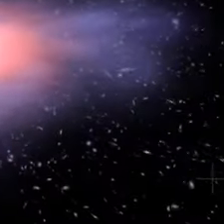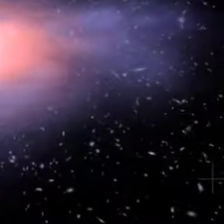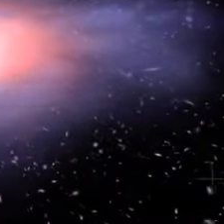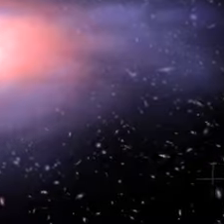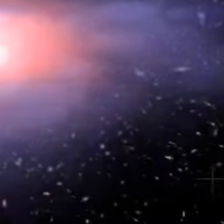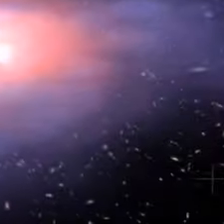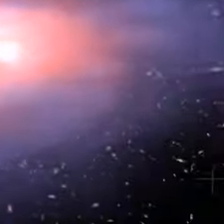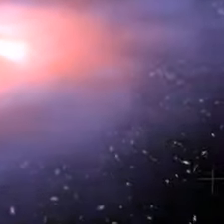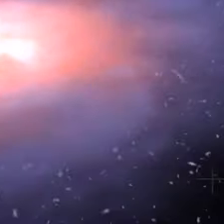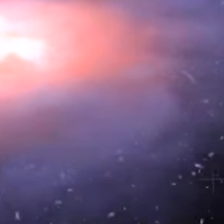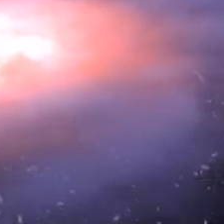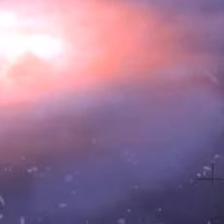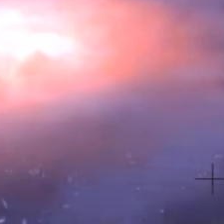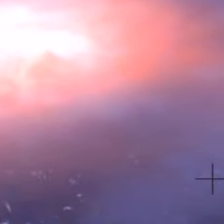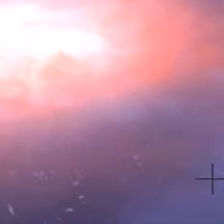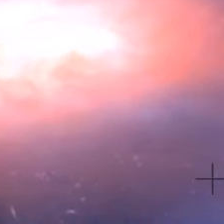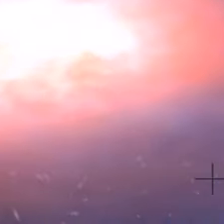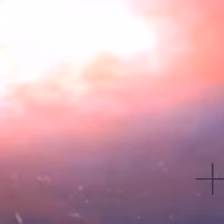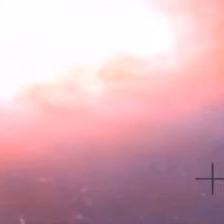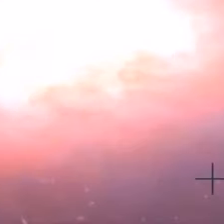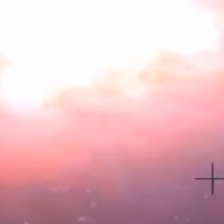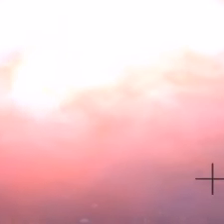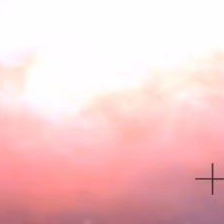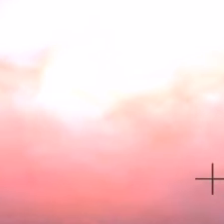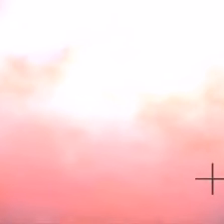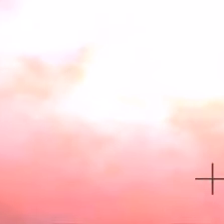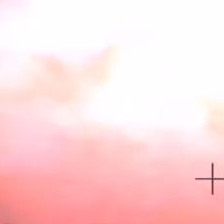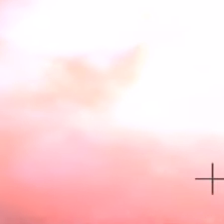Il y a 4,5 milliards d'années, dans un brin de notre galaxie,